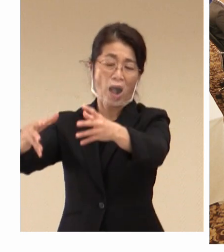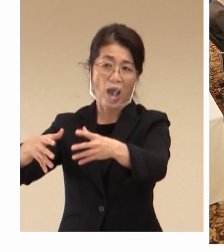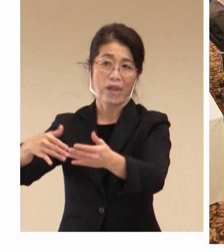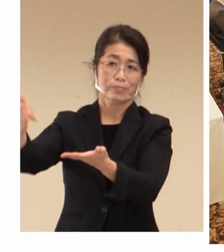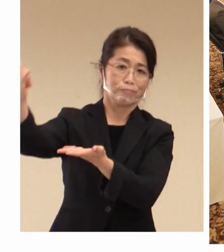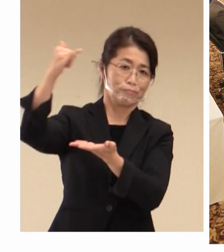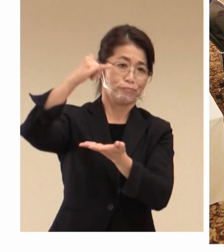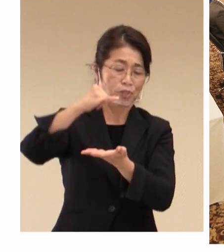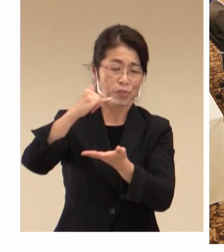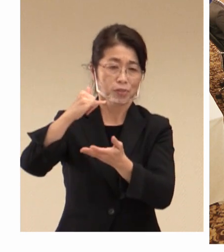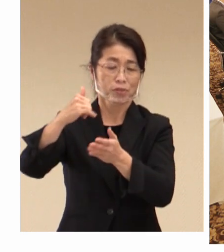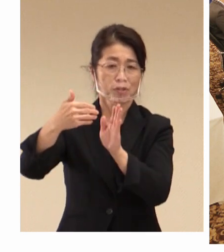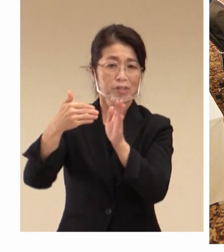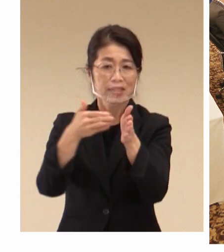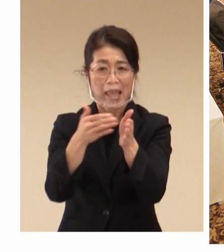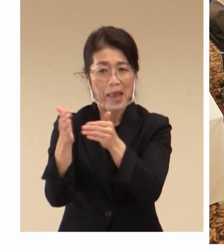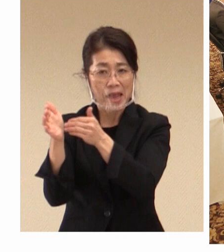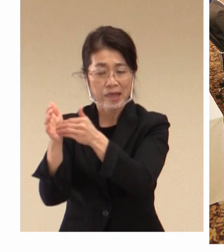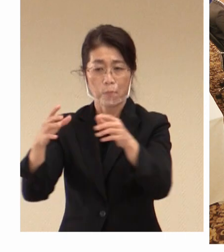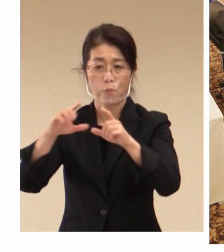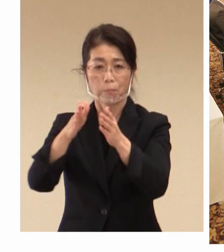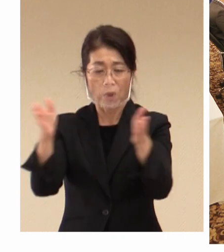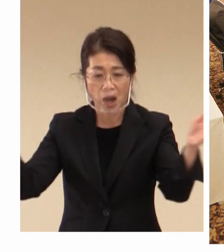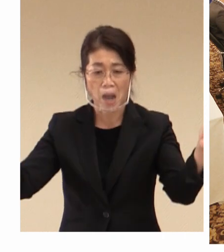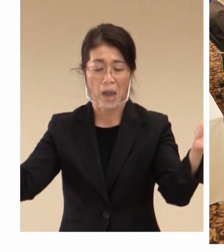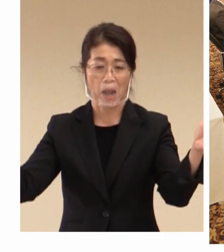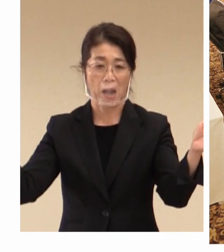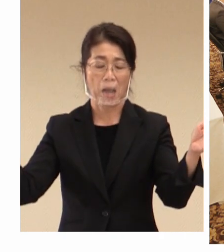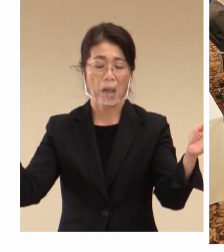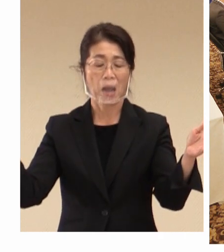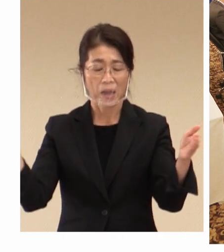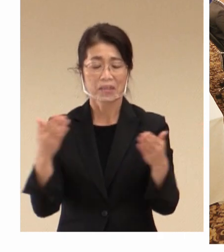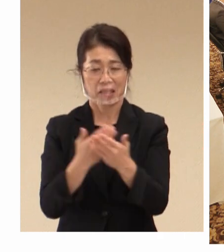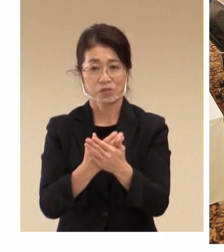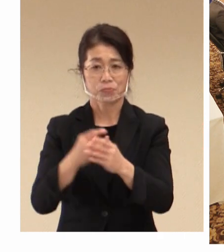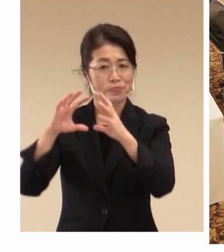緩和をされまして、そして 外国からの観光客の方が